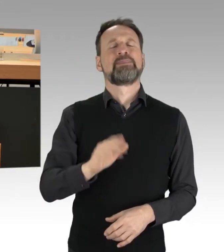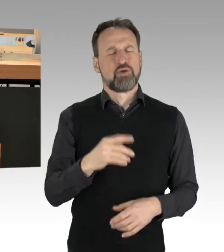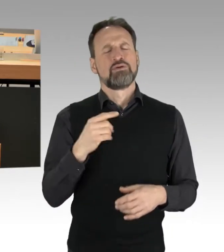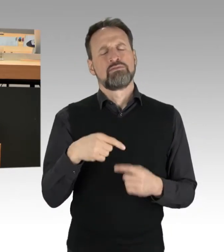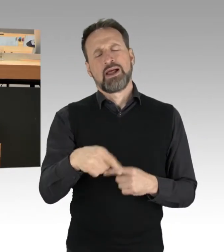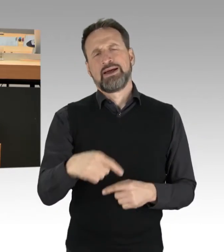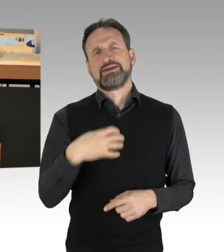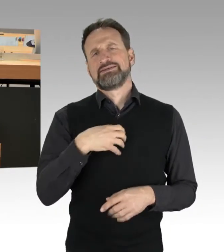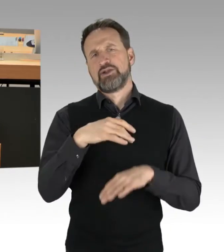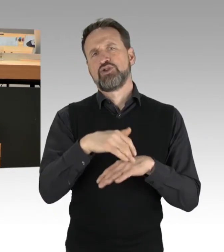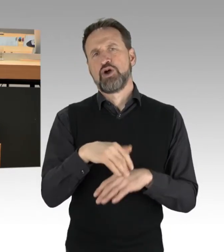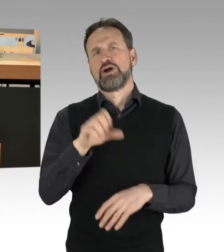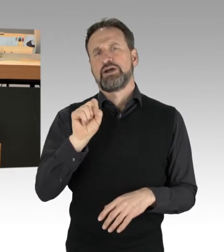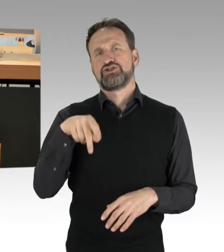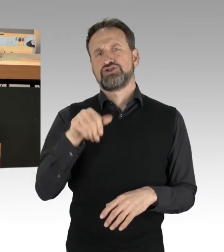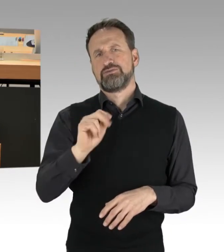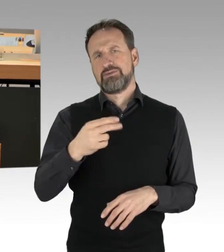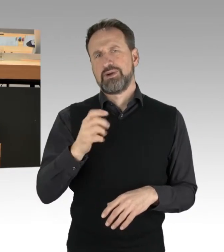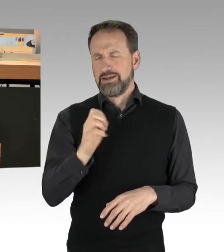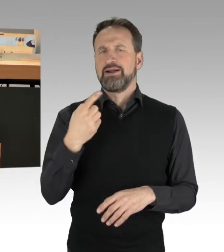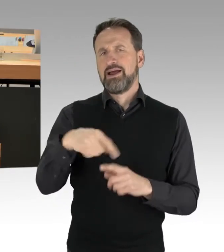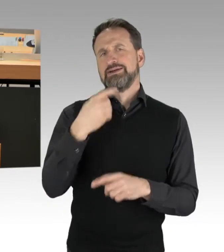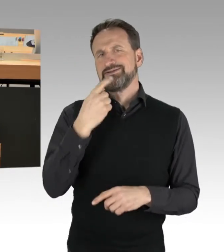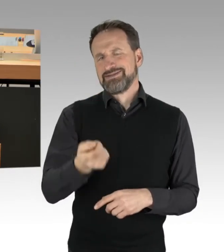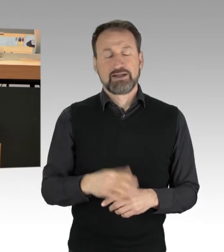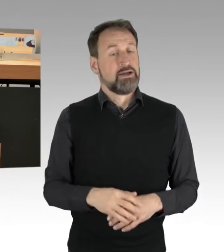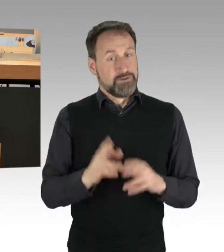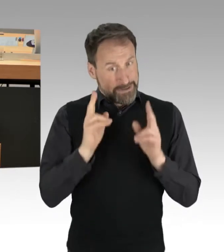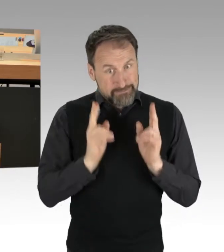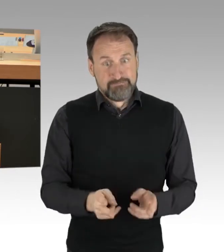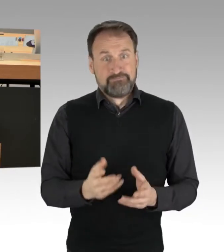wird alles tun und machen, was dort möglich ist und das auch richtig so.